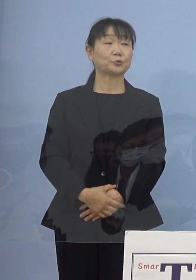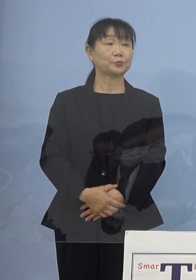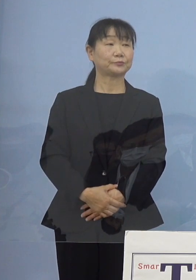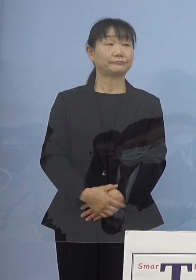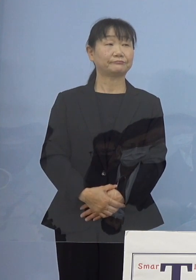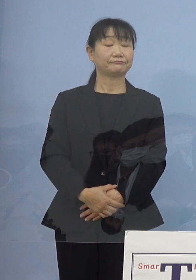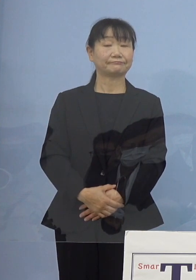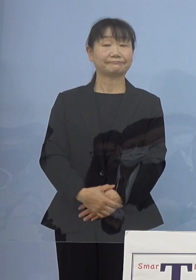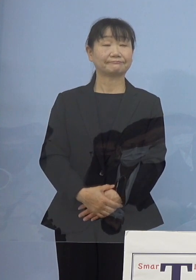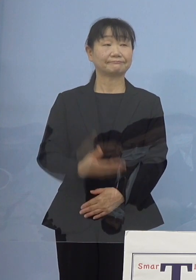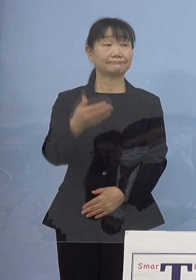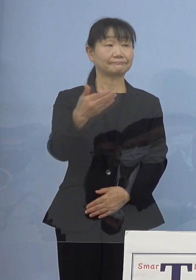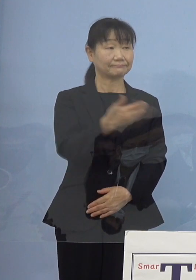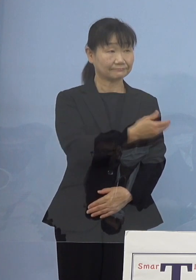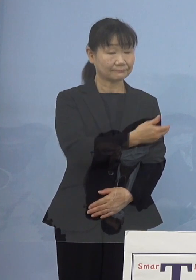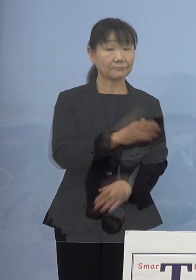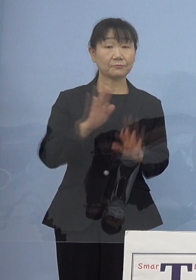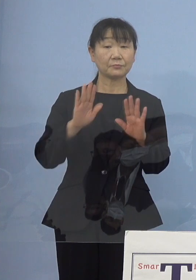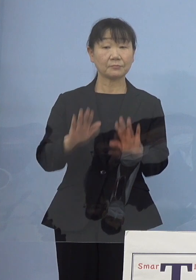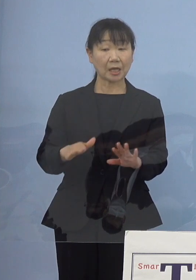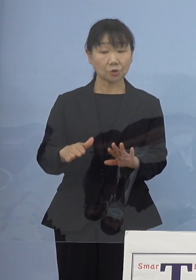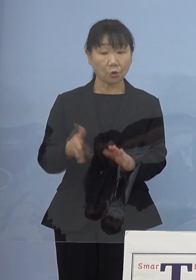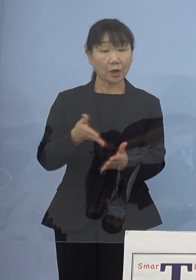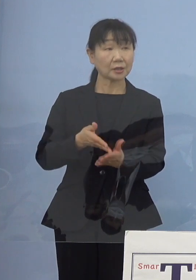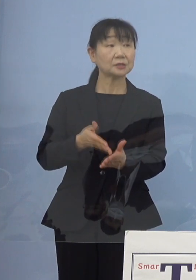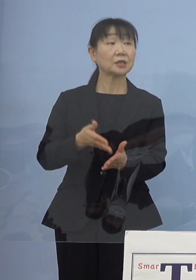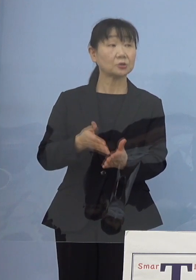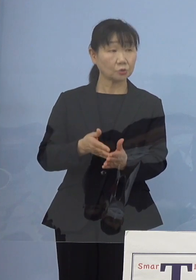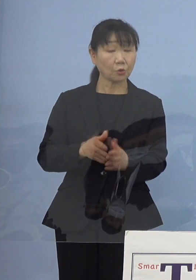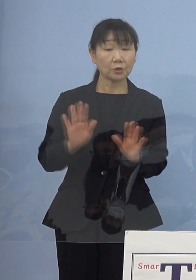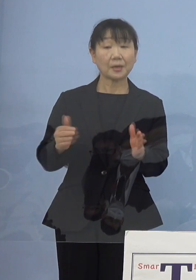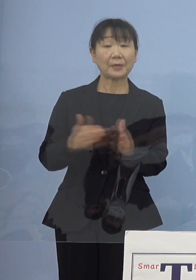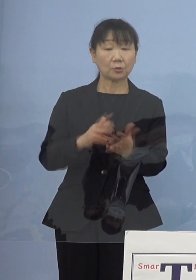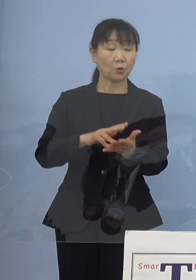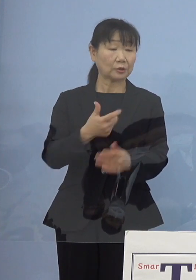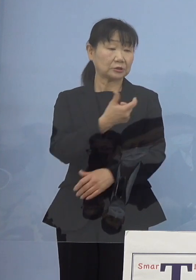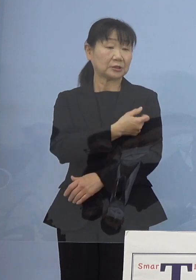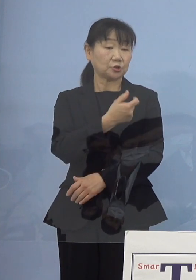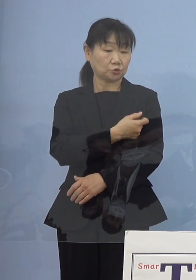（徳島新聞社） 今のお話しだとこれまでワクチン接種を進めてきて